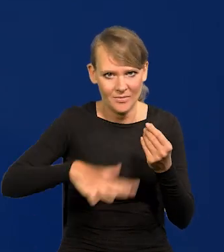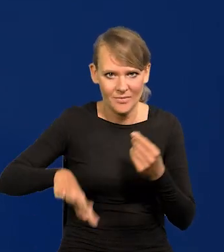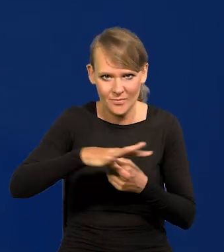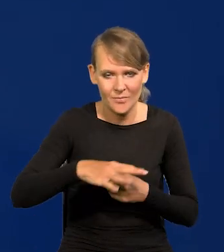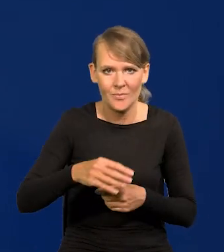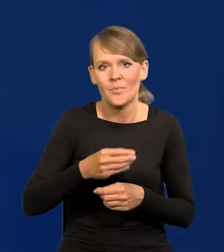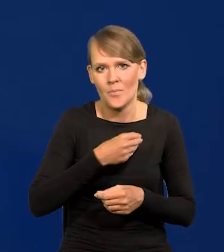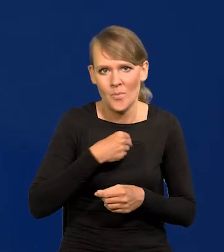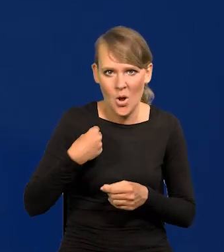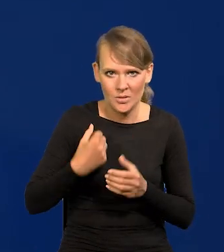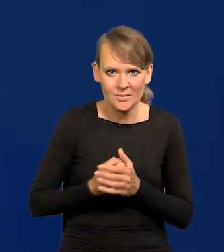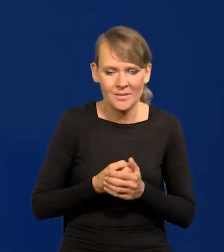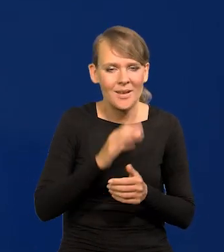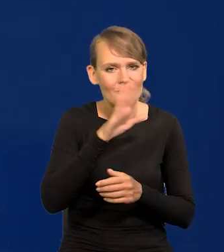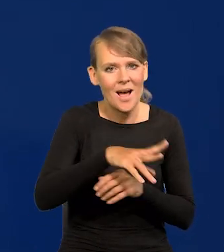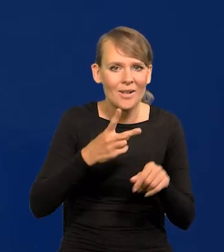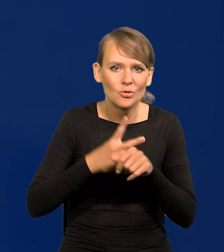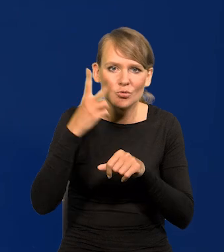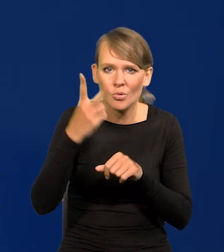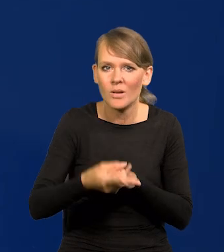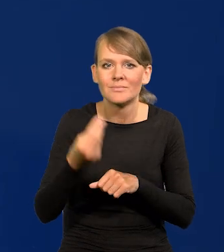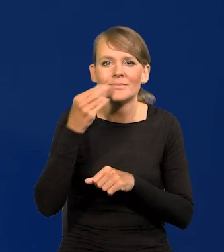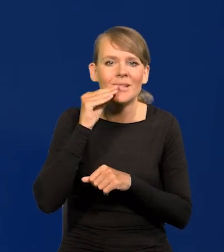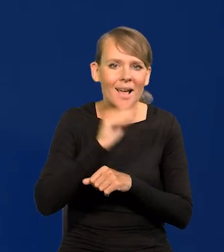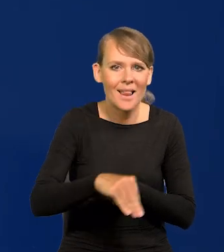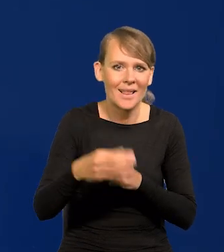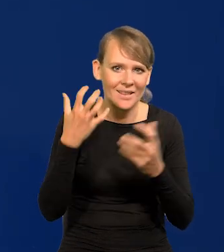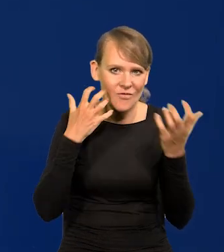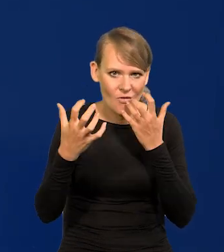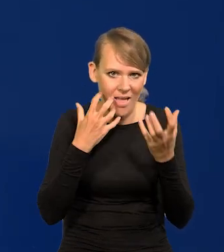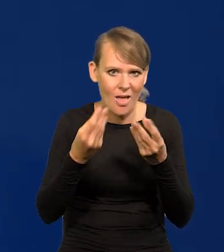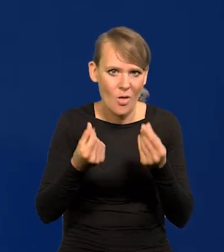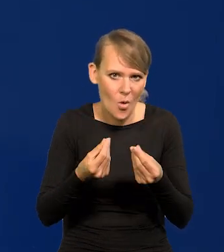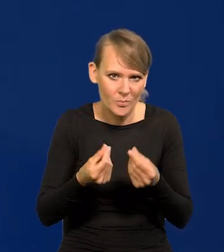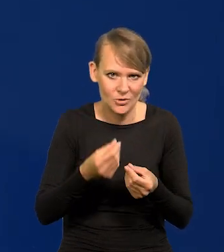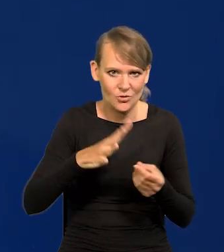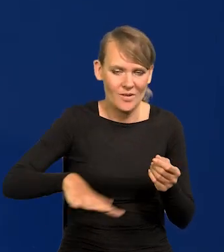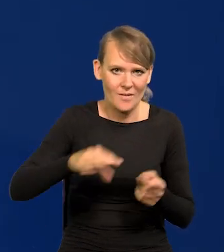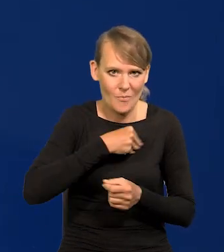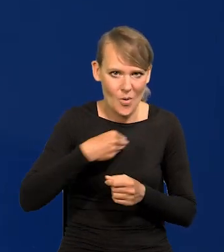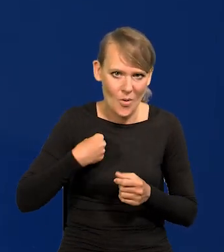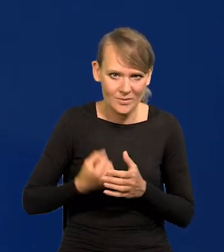którzy mają dostęp do najlepszych informacji ekonomicznych i finansowych w kraju,